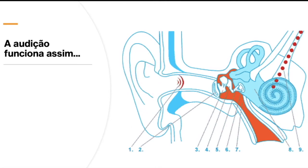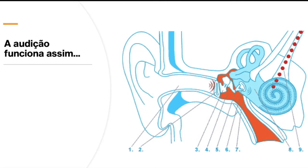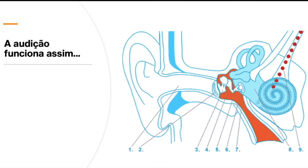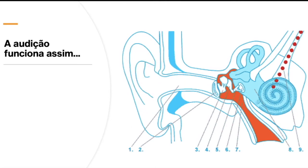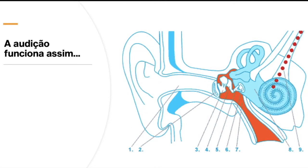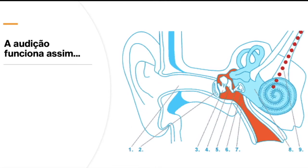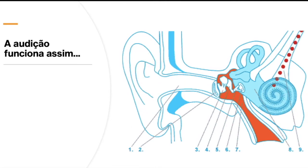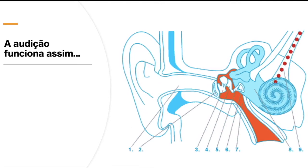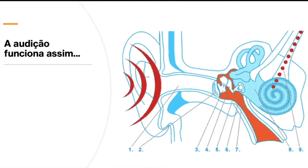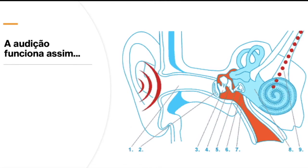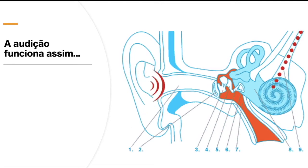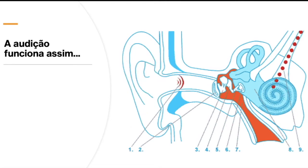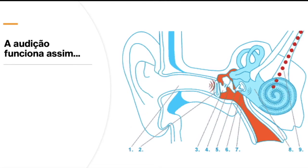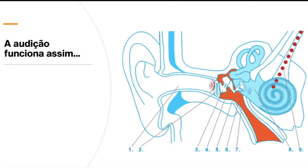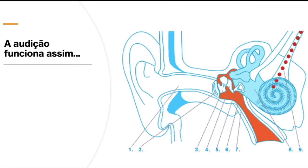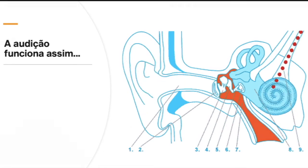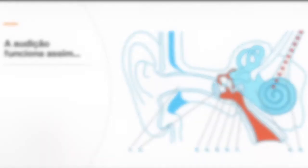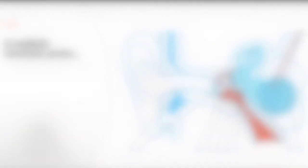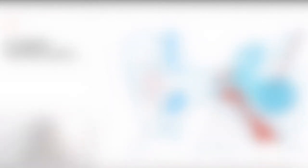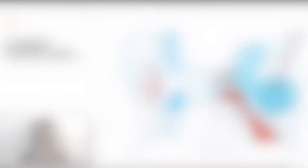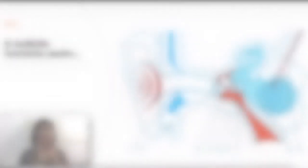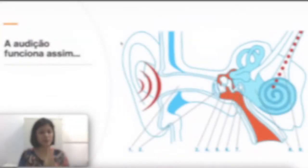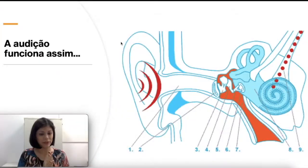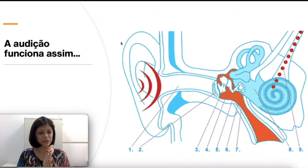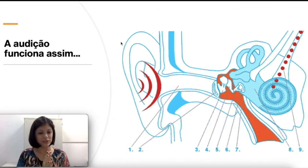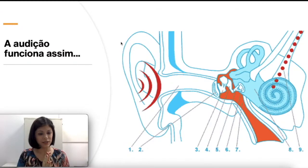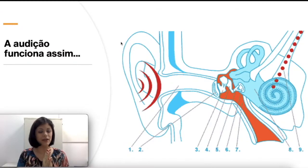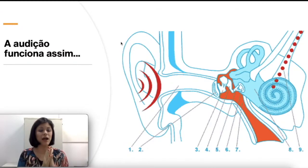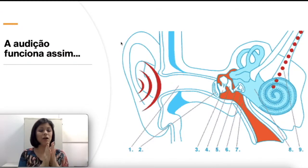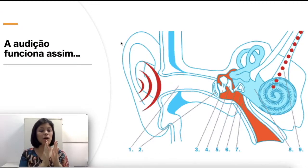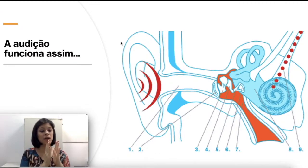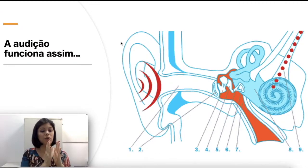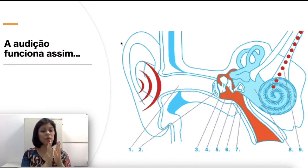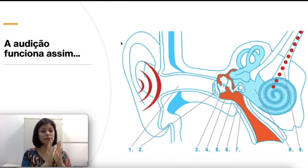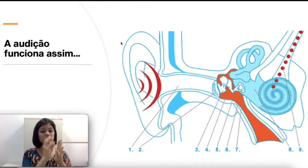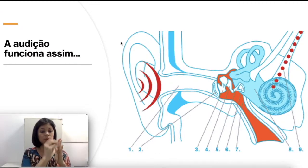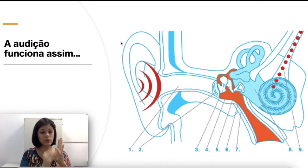mais elétrica, como se pode dizer. Nessa parte interna, a cóclea é composta por um